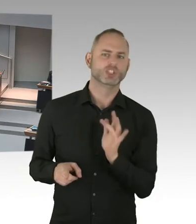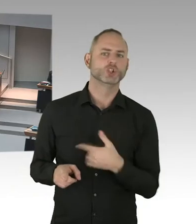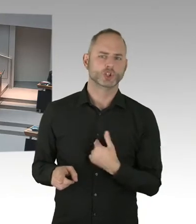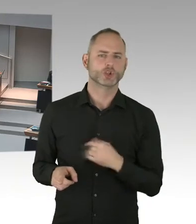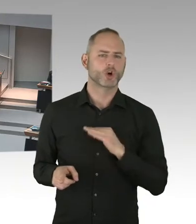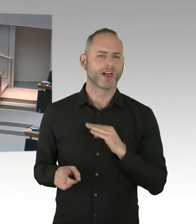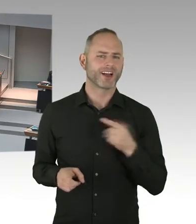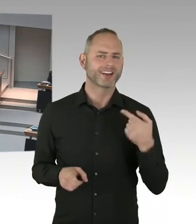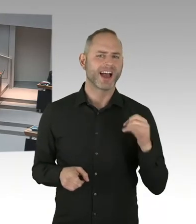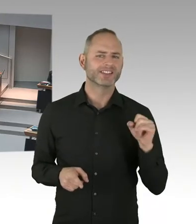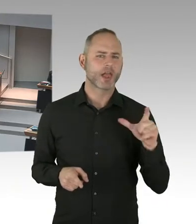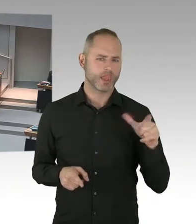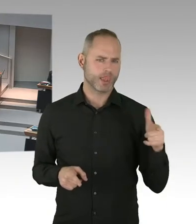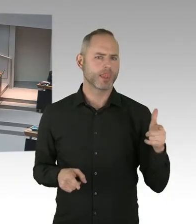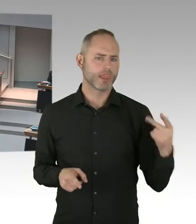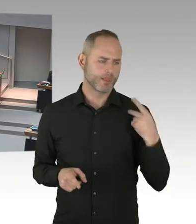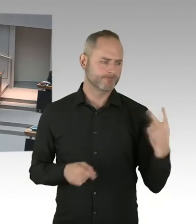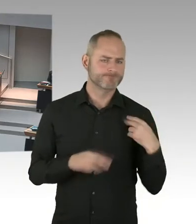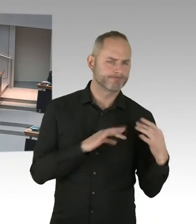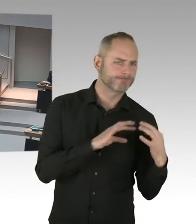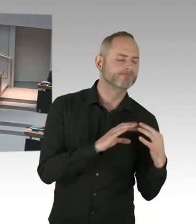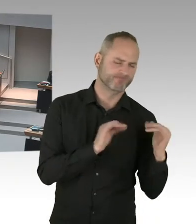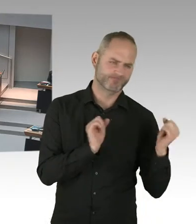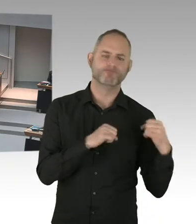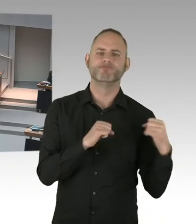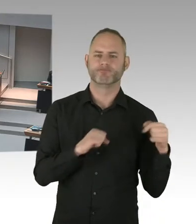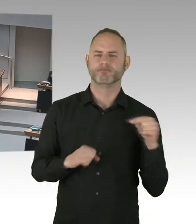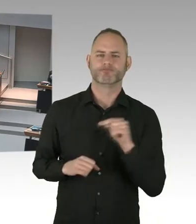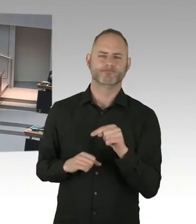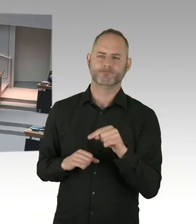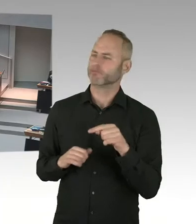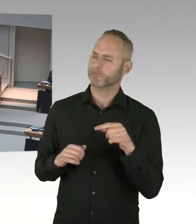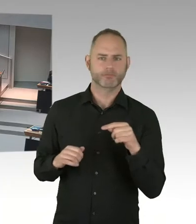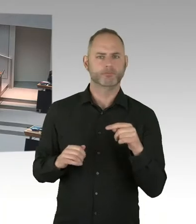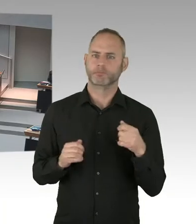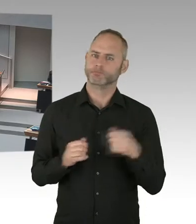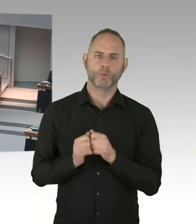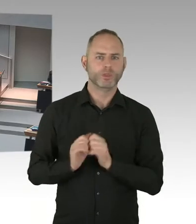mit PrEP und der Gleichen. Und das ist etwas, was wir gemeinsam auch verbessern können,